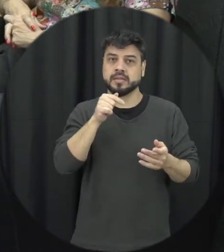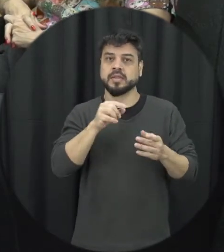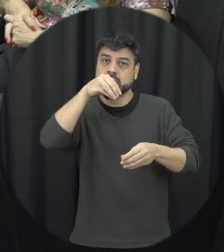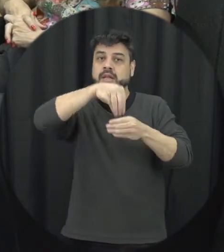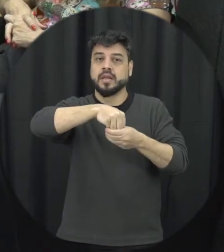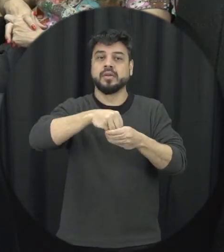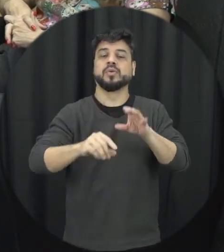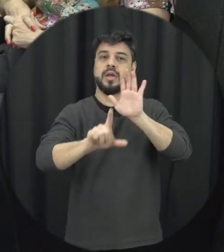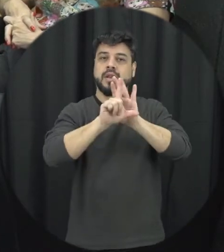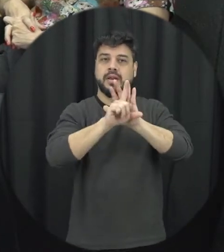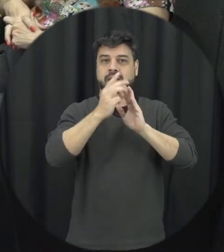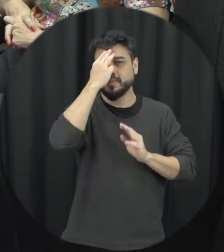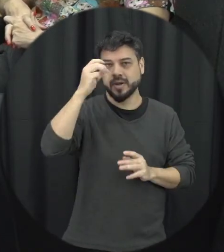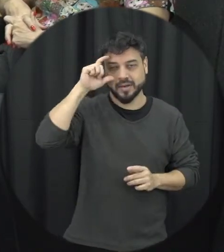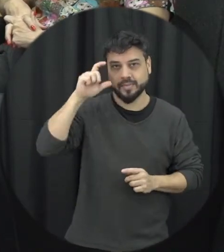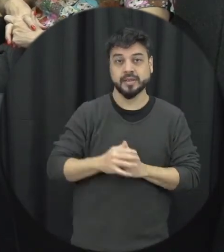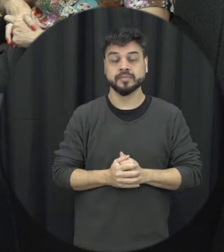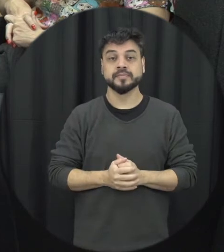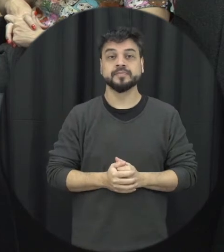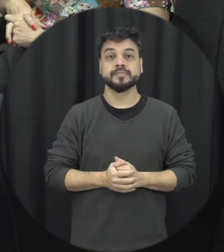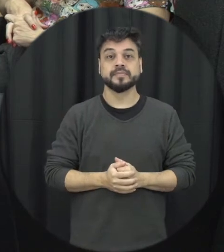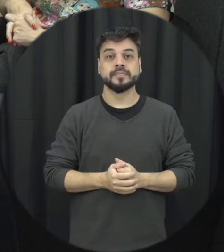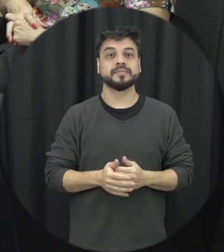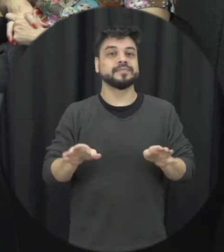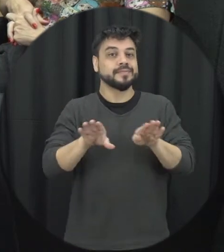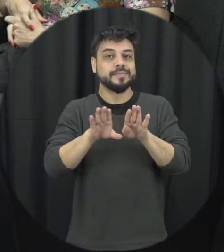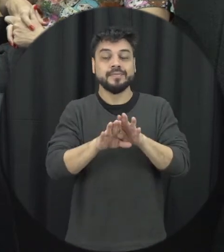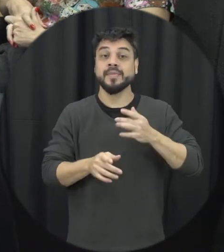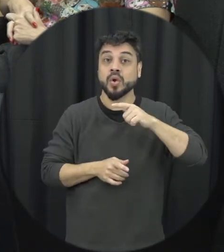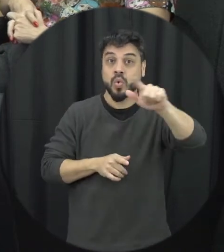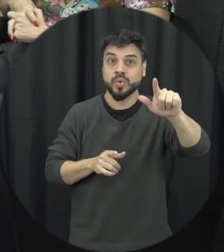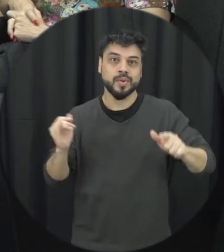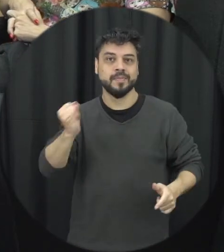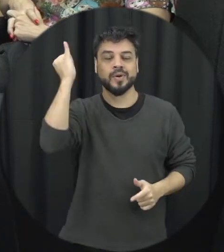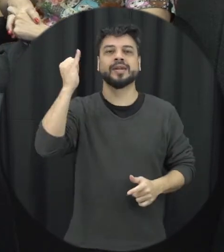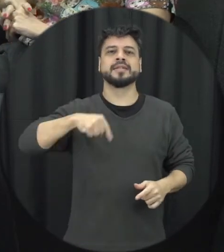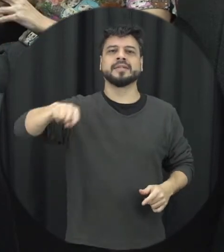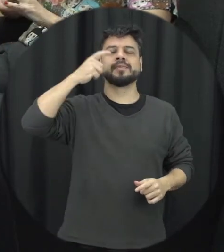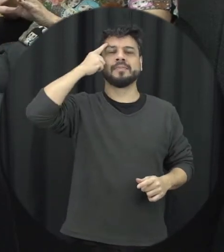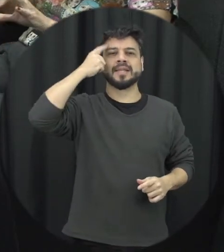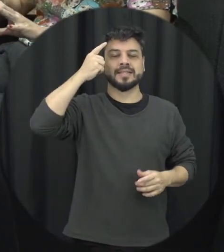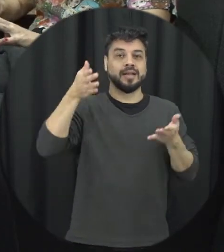dentro da Lei Maria da Penha e um outro aspecto importante a gente pensar nesse contexto dessas